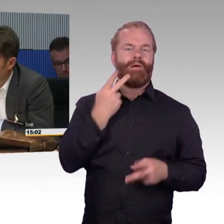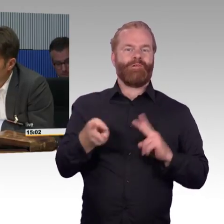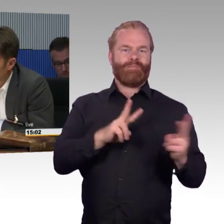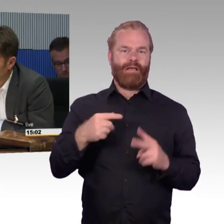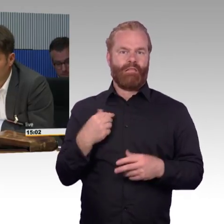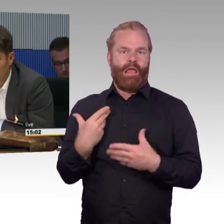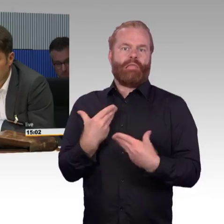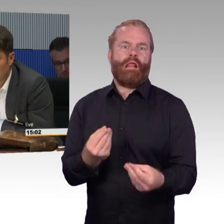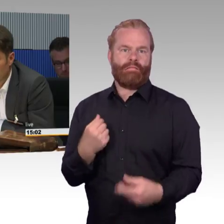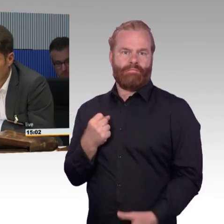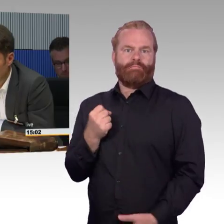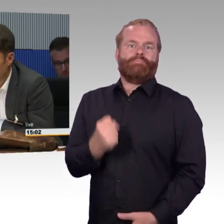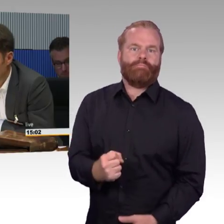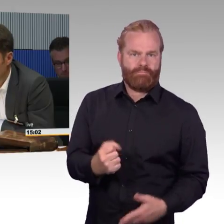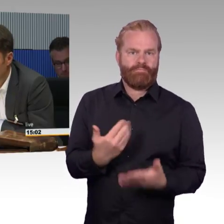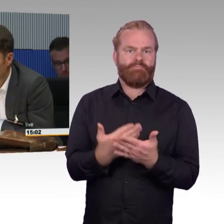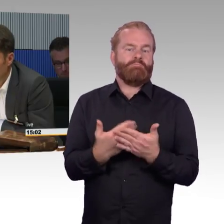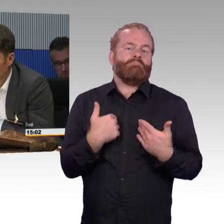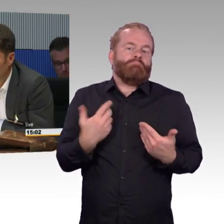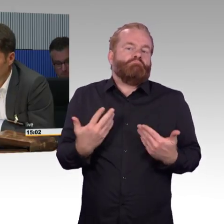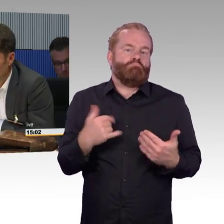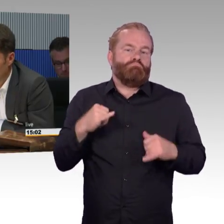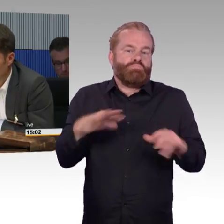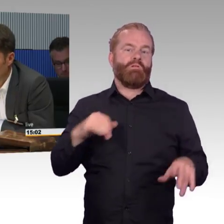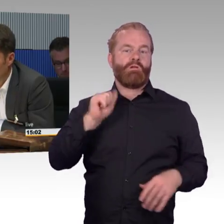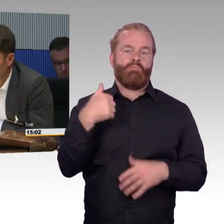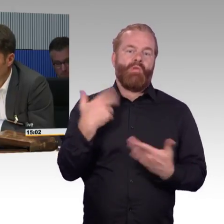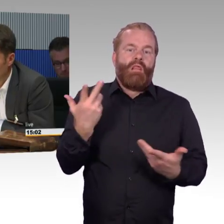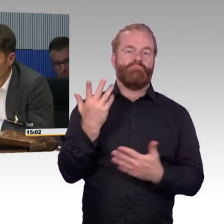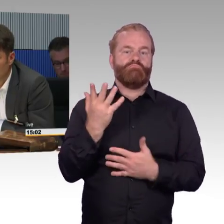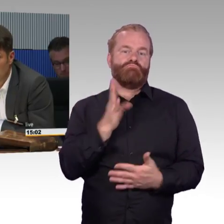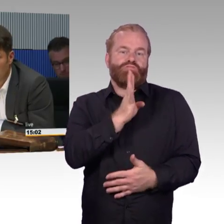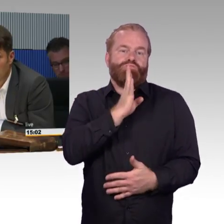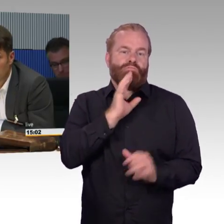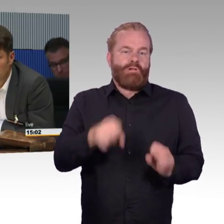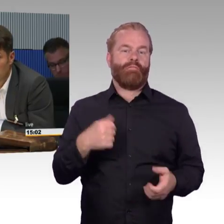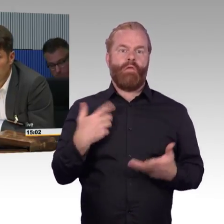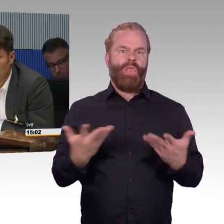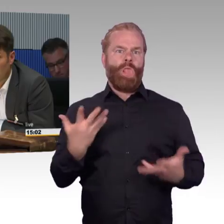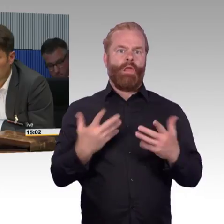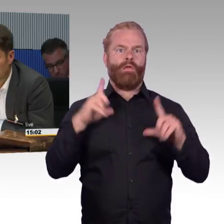Man kann einfach nicht mehr ausgeben als man hat. Die Deutsche Bahn gehört dem Deutschen Staat.